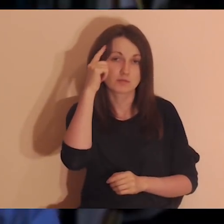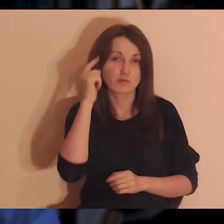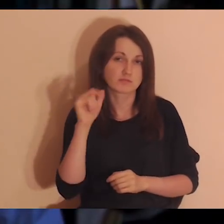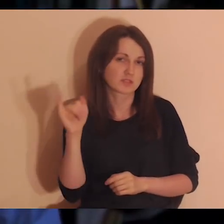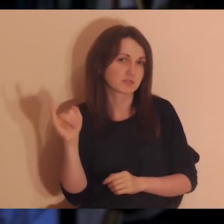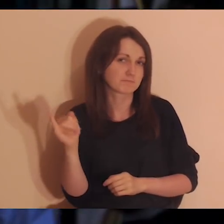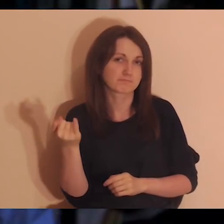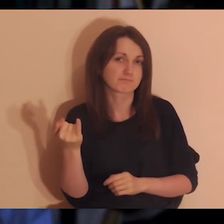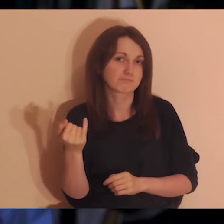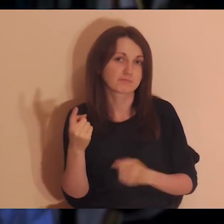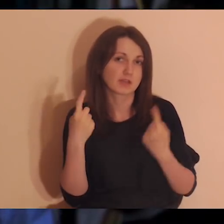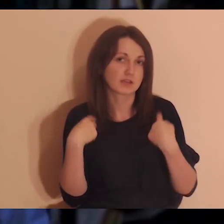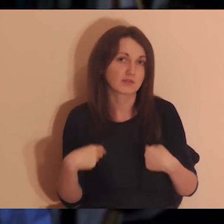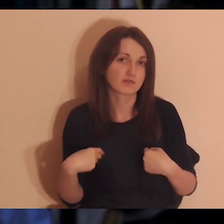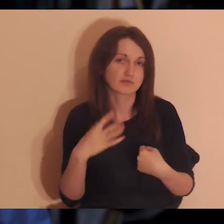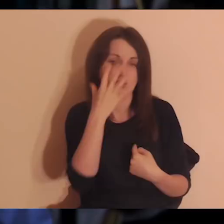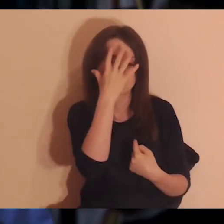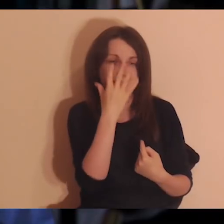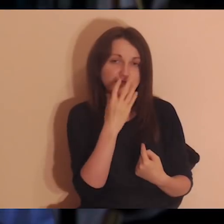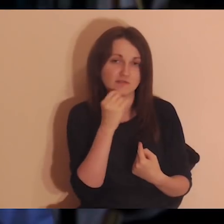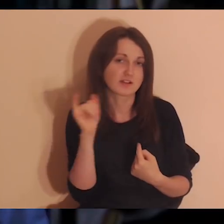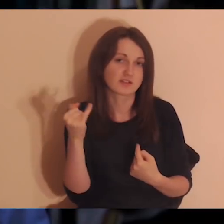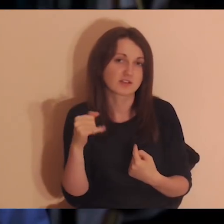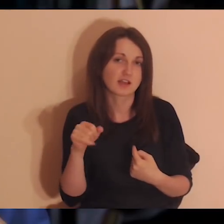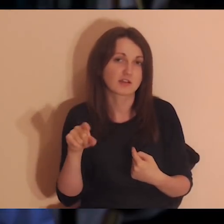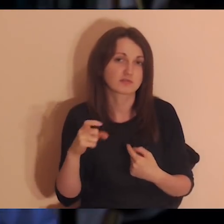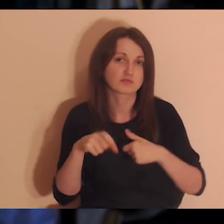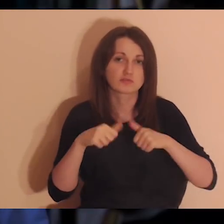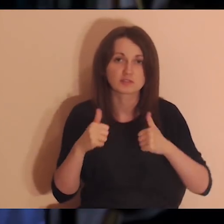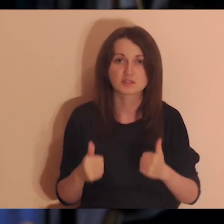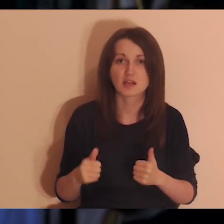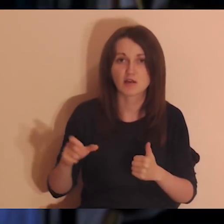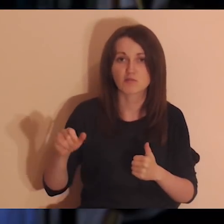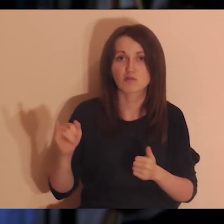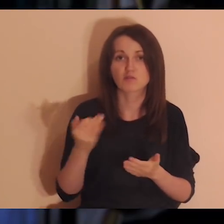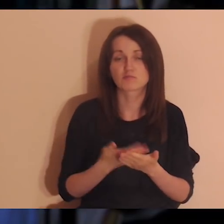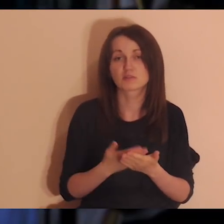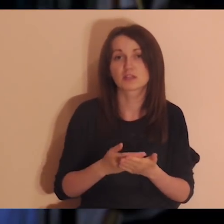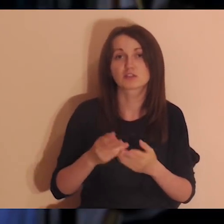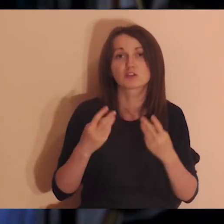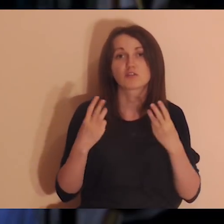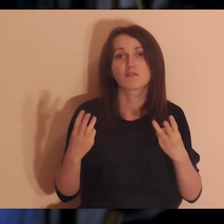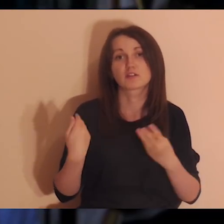Przypomnieć sobie, jakie to były osoby, jakie one miały twarze, co się tam stało, dlaczego one były ważne.